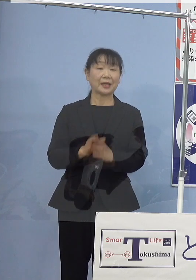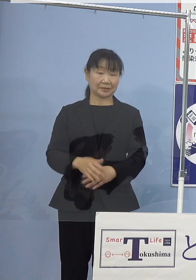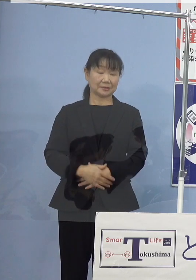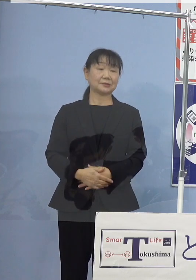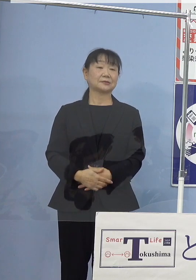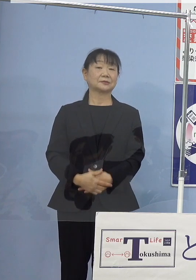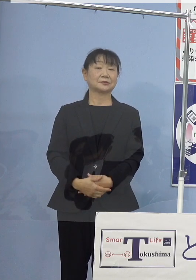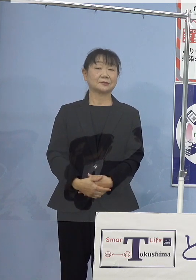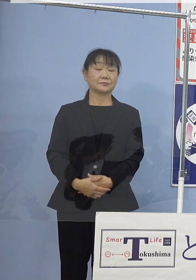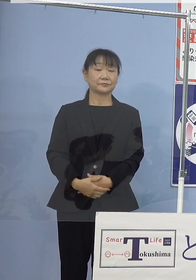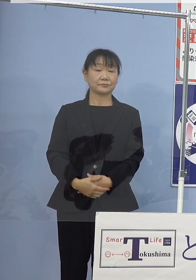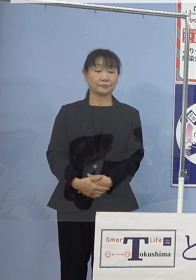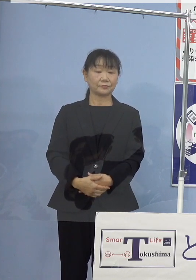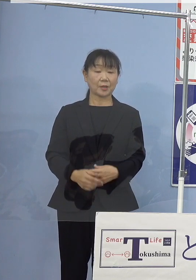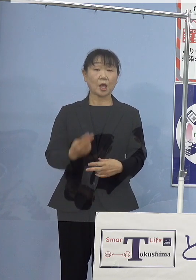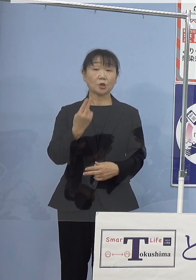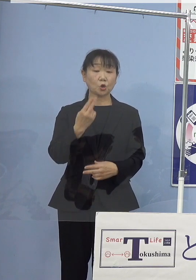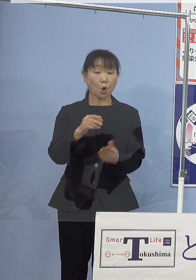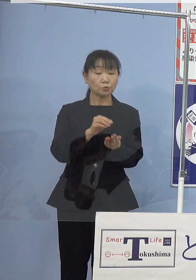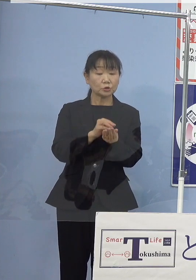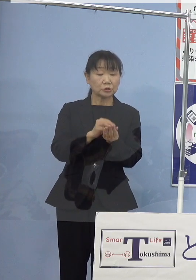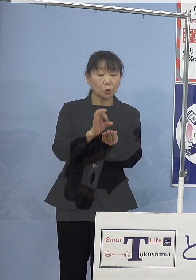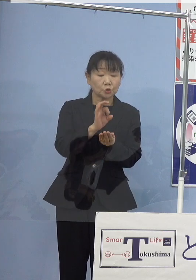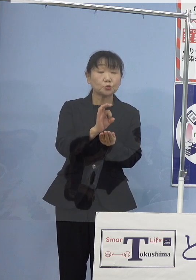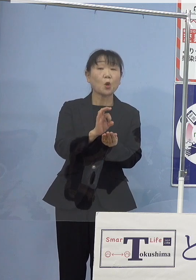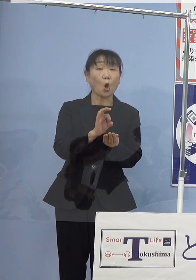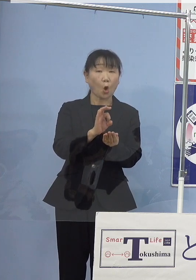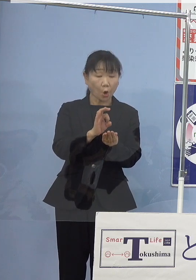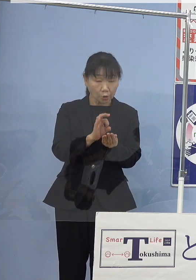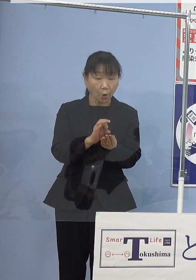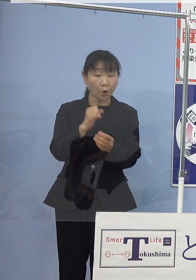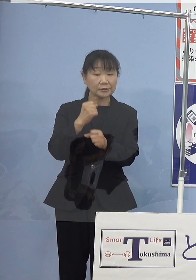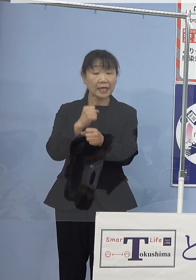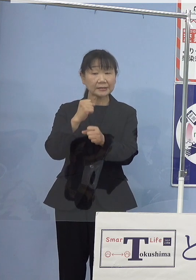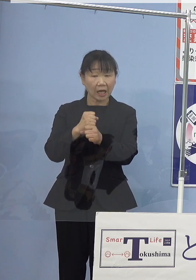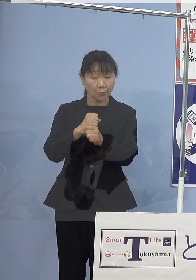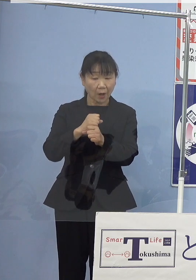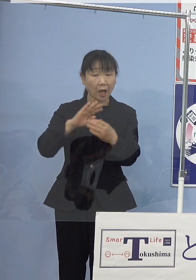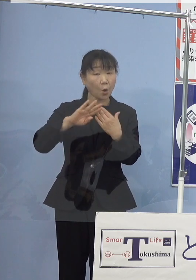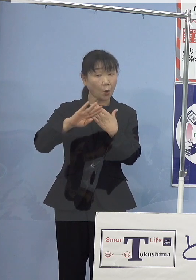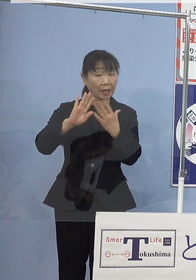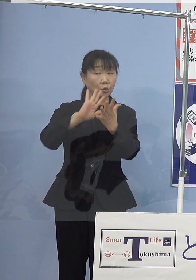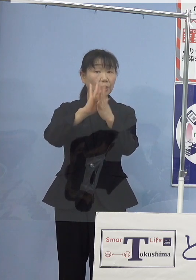なお、トコブシの種苗生産は 他県でも行われておりますが